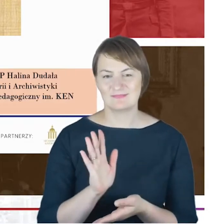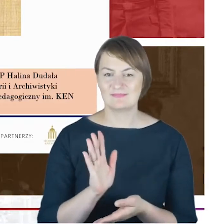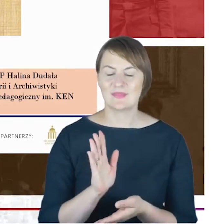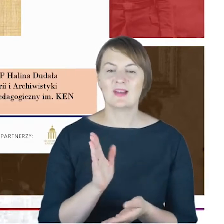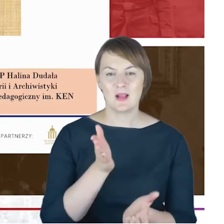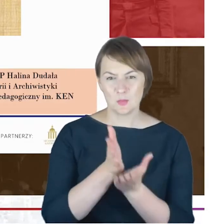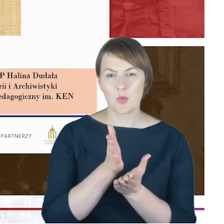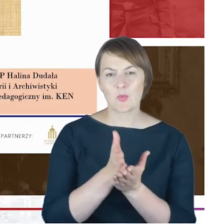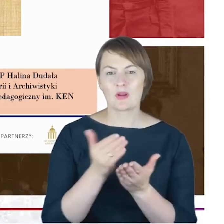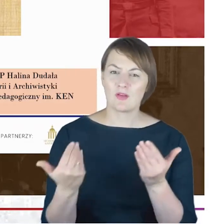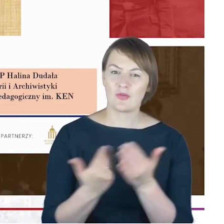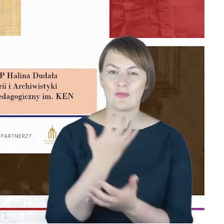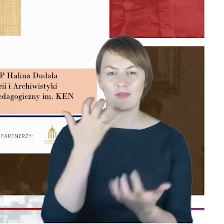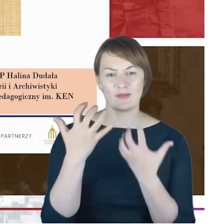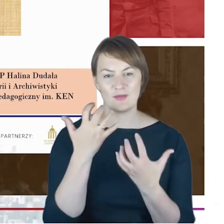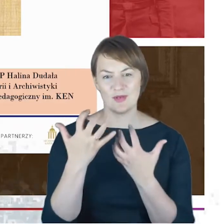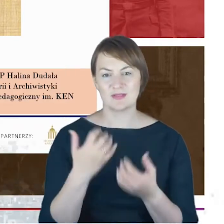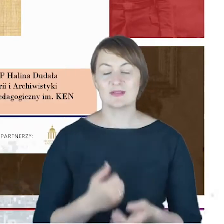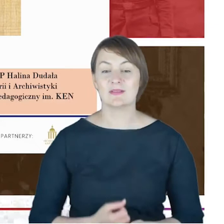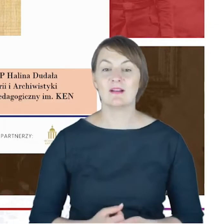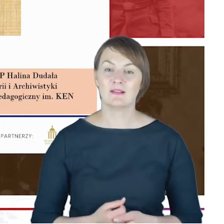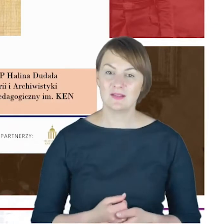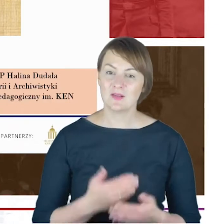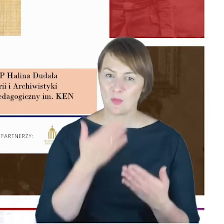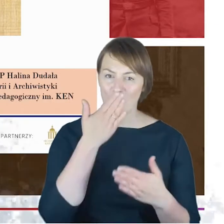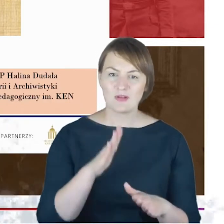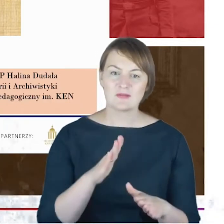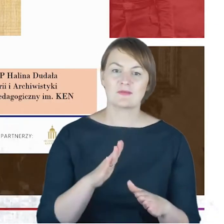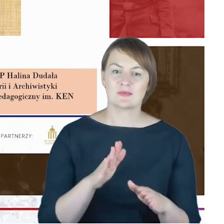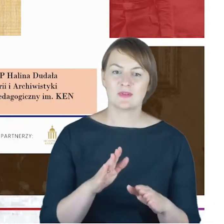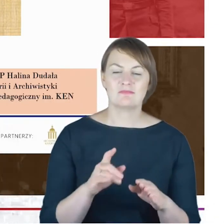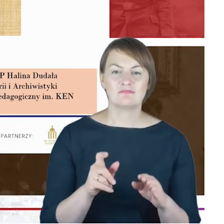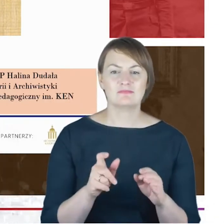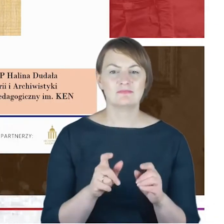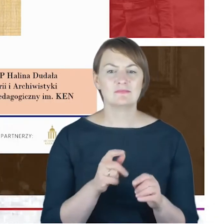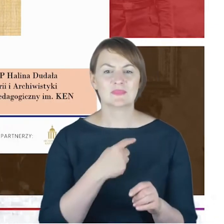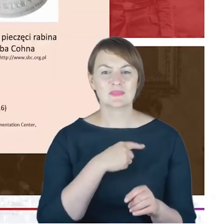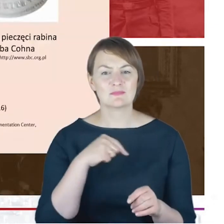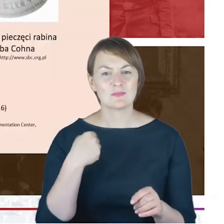ustalenia, które wskazują, że cały czas poruszamy się po pewnym szkicu do biografii. A jednocześnie chciałabym